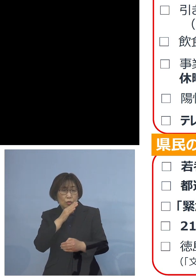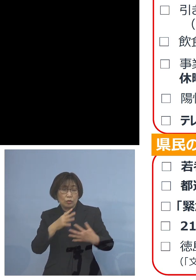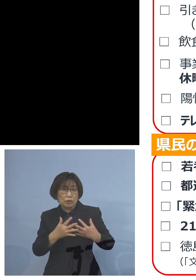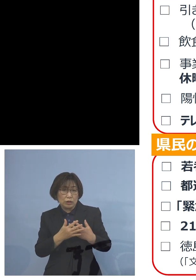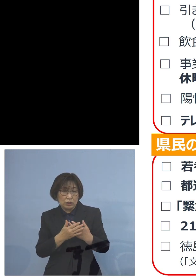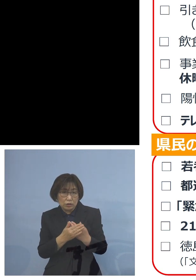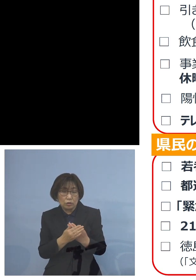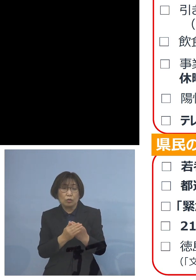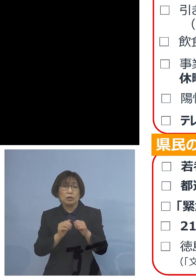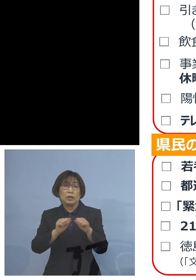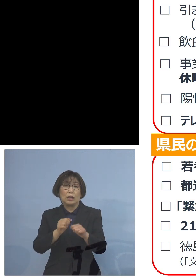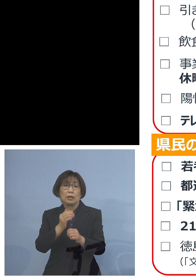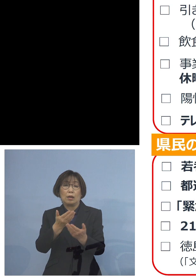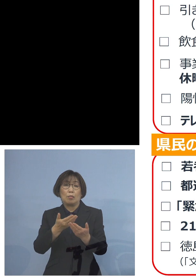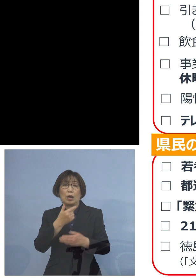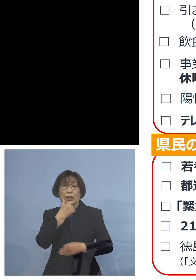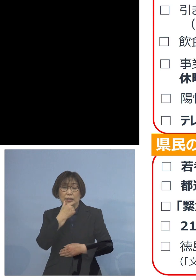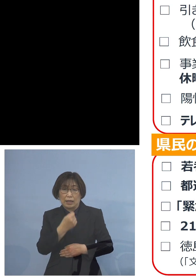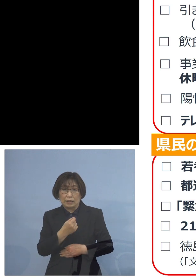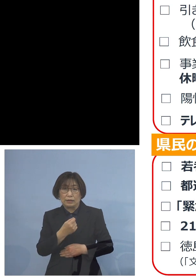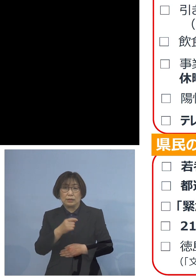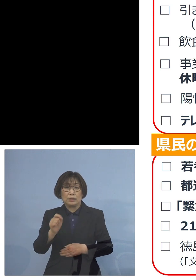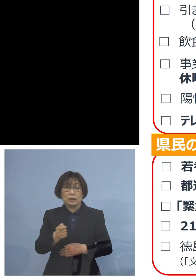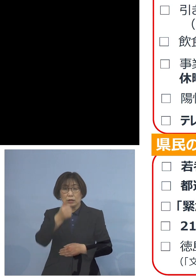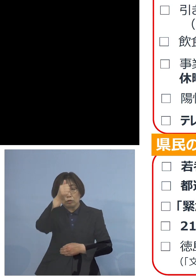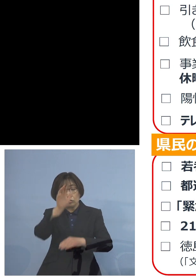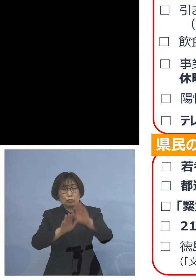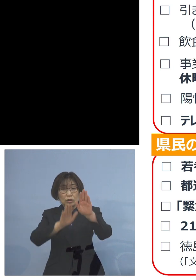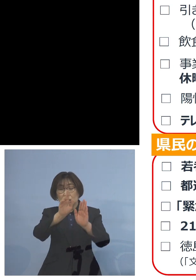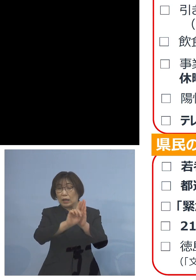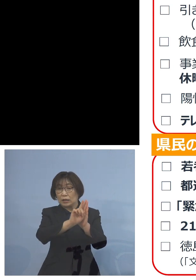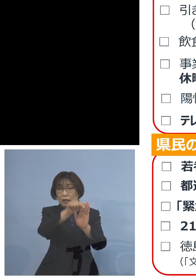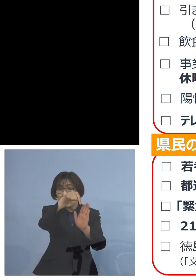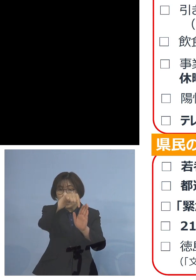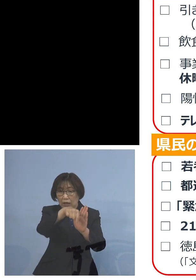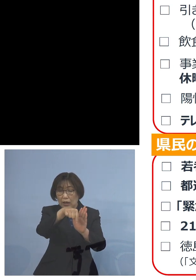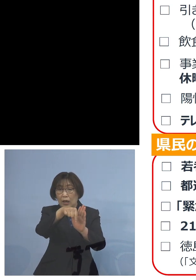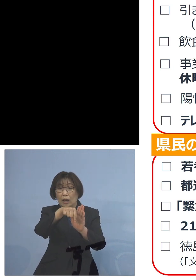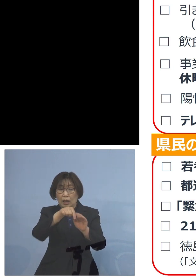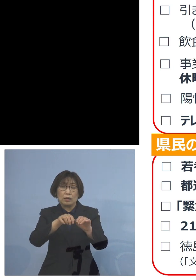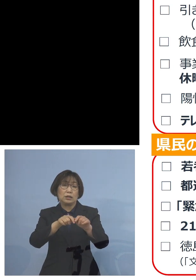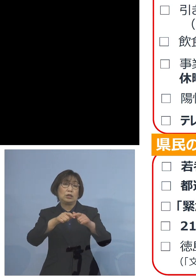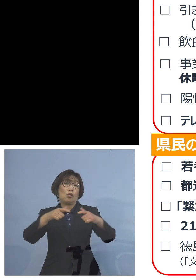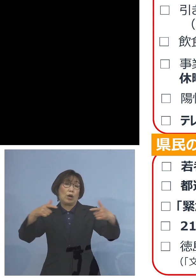今回 「緊急事態宣言」 こちらがより広がる ことともなったところであります